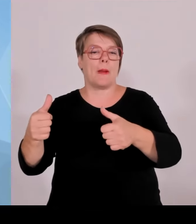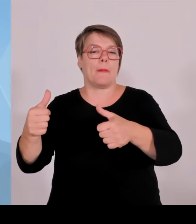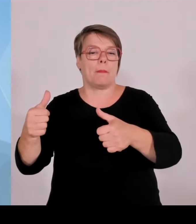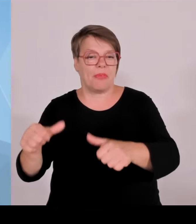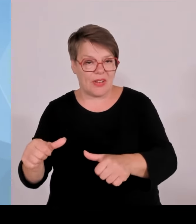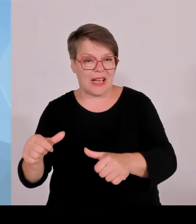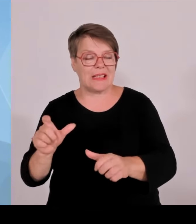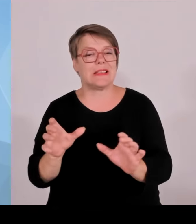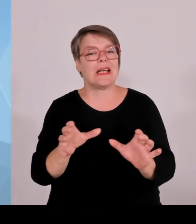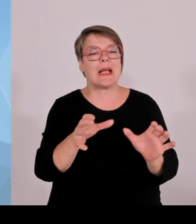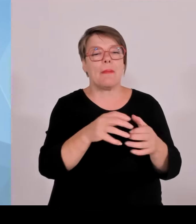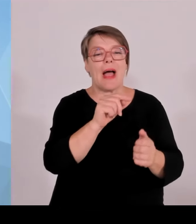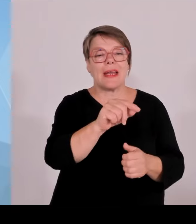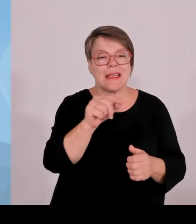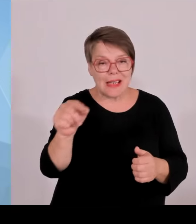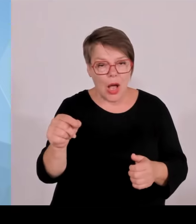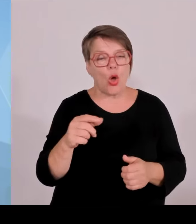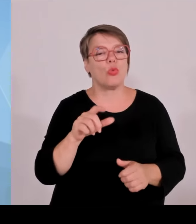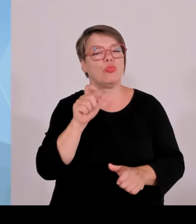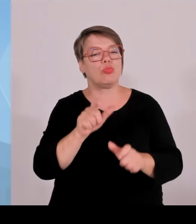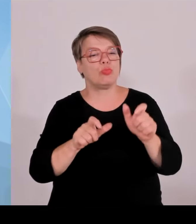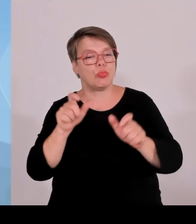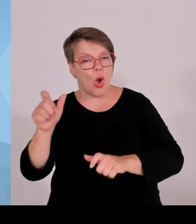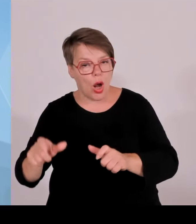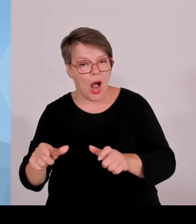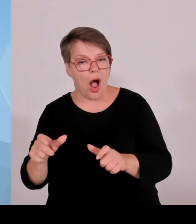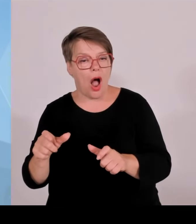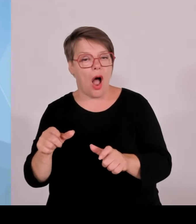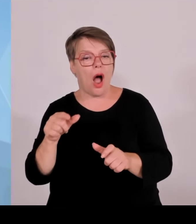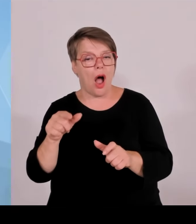Das wird mit Sicherheit die Akzeptanz dieser Maßnahmen noch einmal steigern.